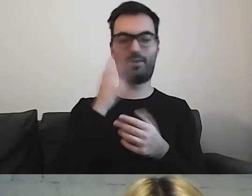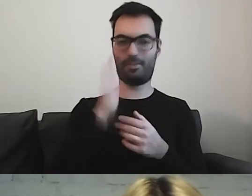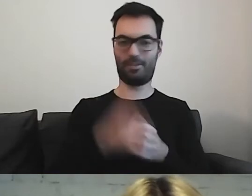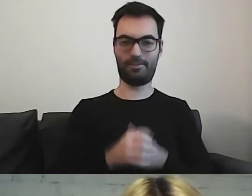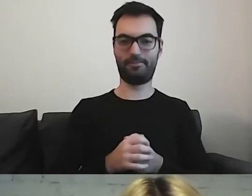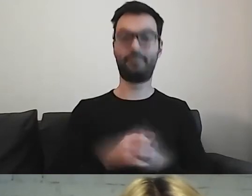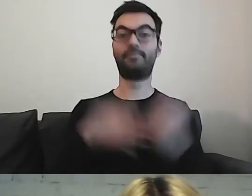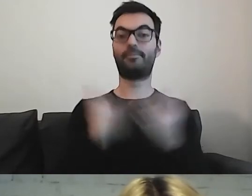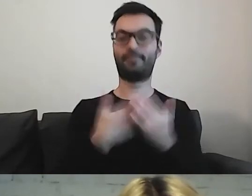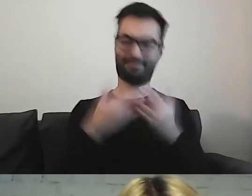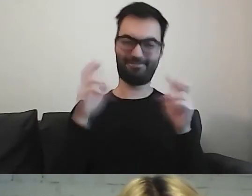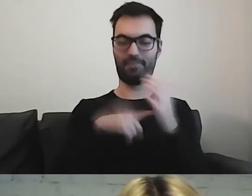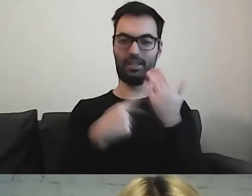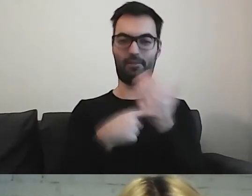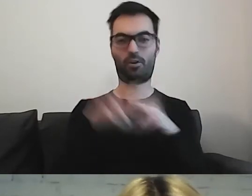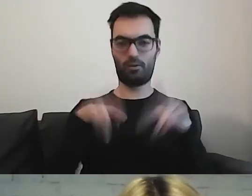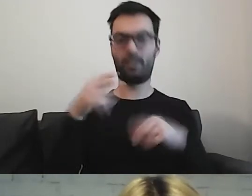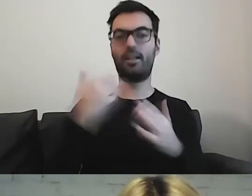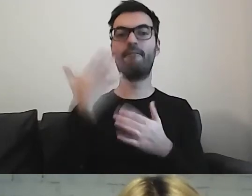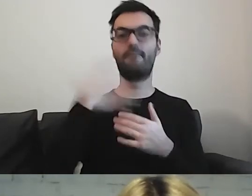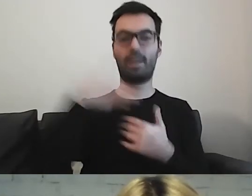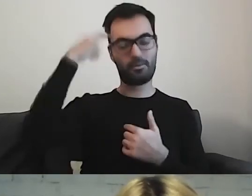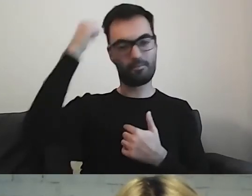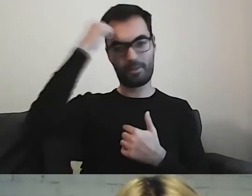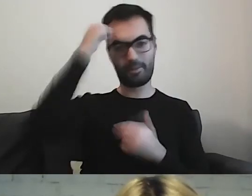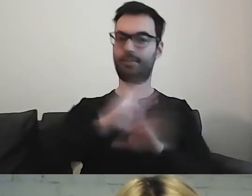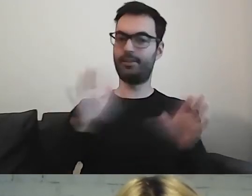Warto pamiętać, że musimy informacje pogrupować.